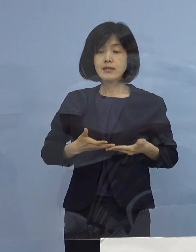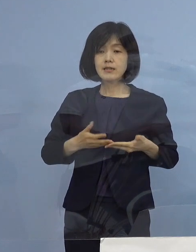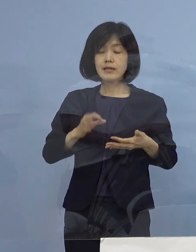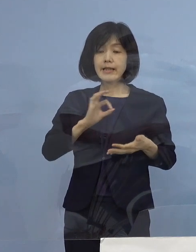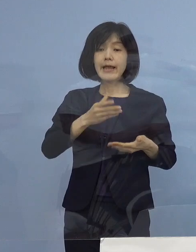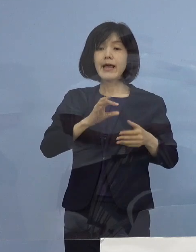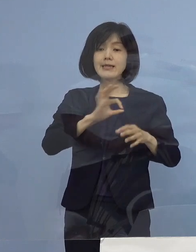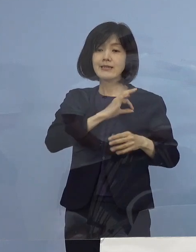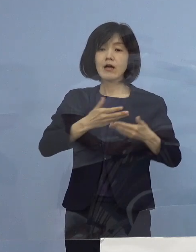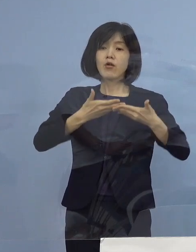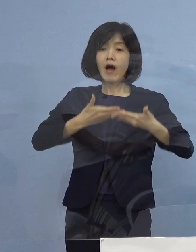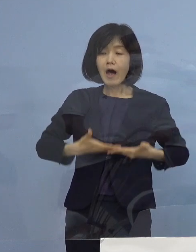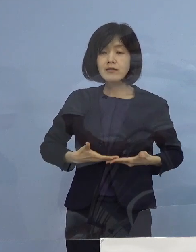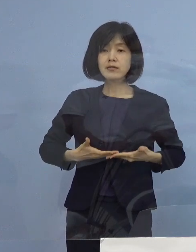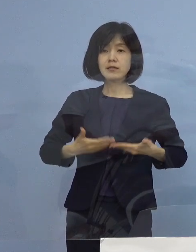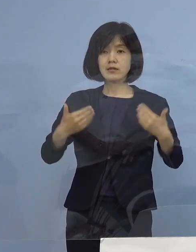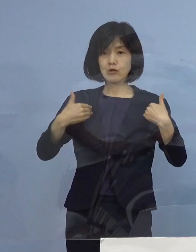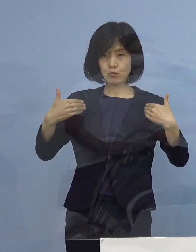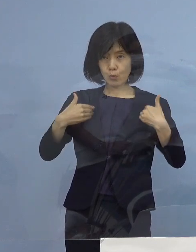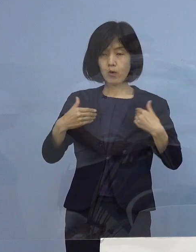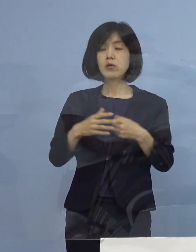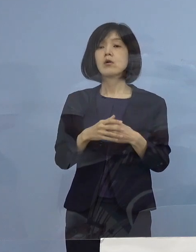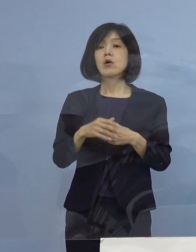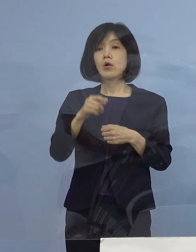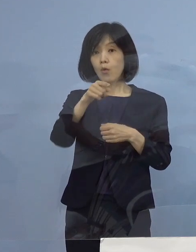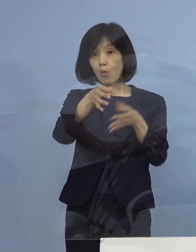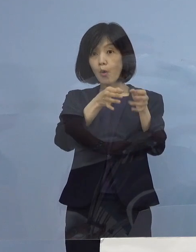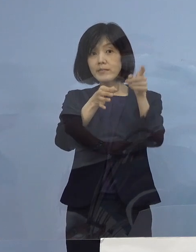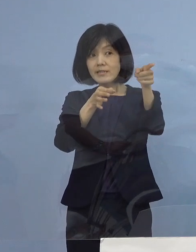そして それによって その お店だったら店員さんがPCR検査